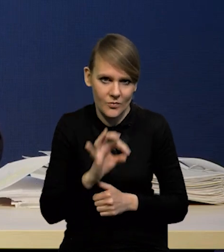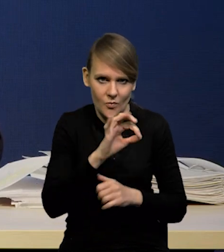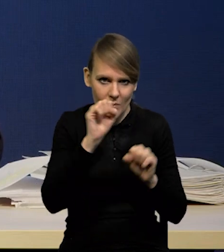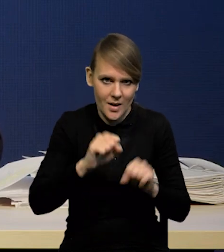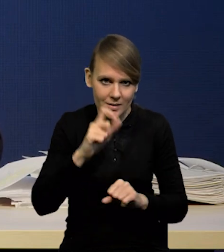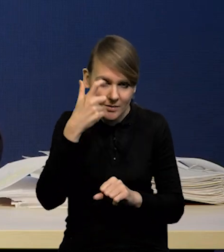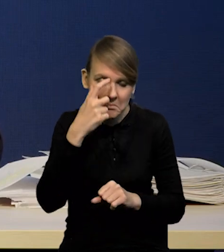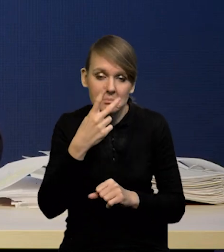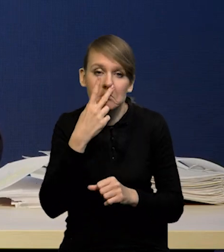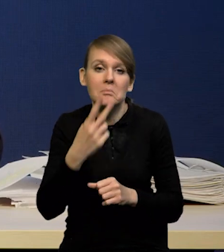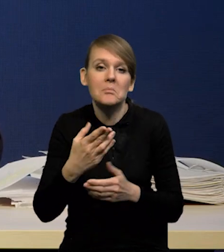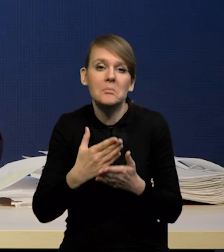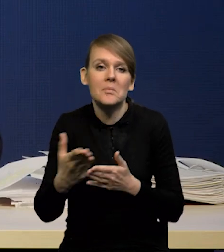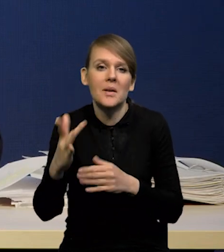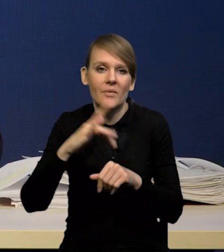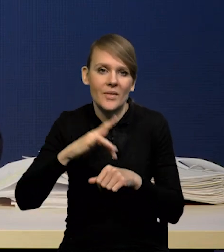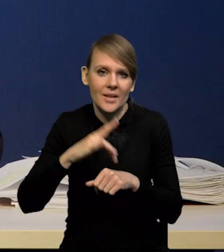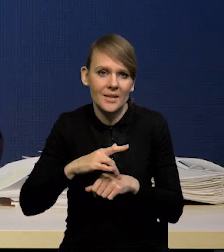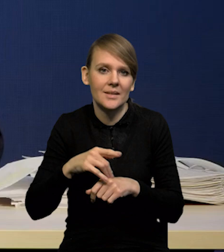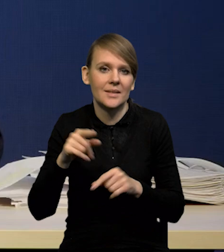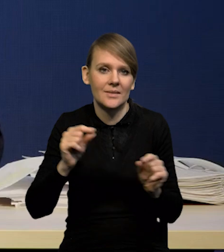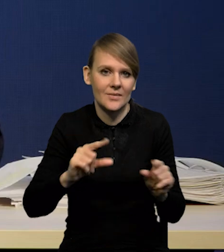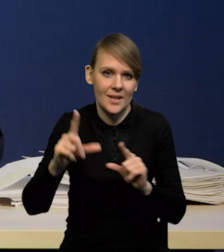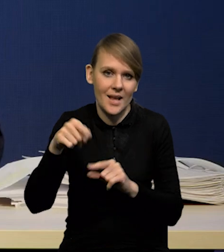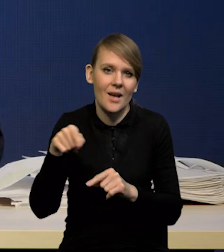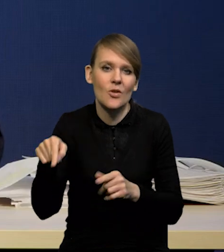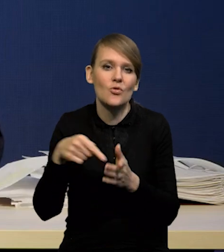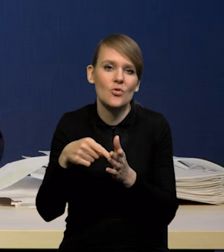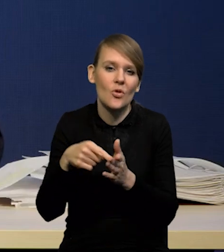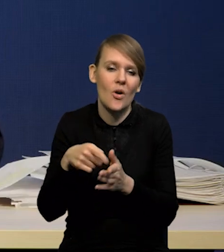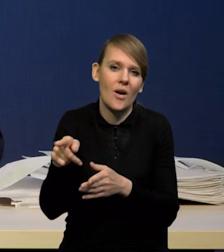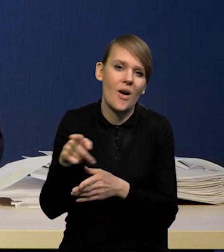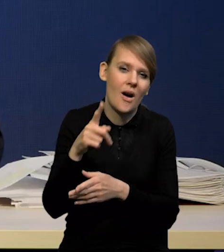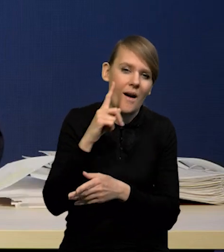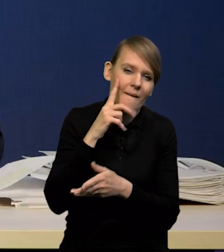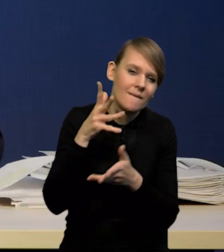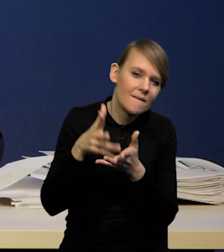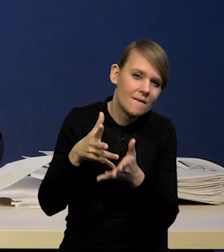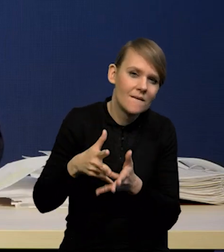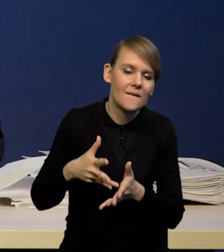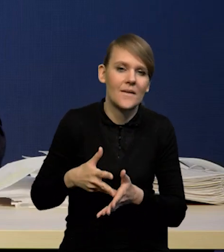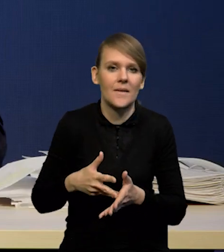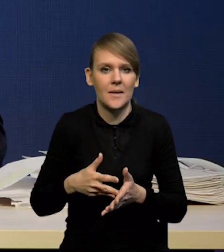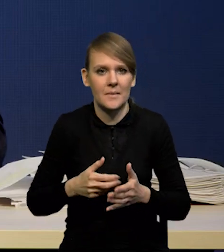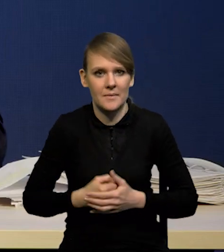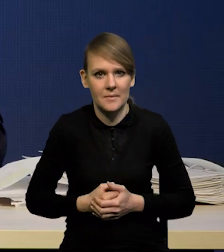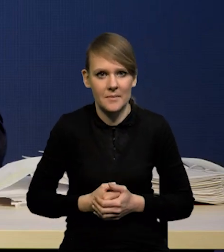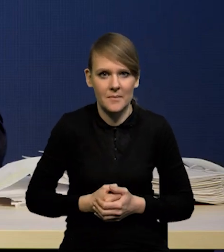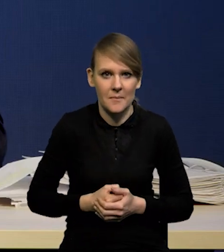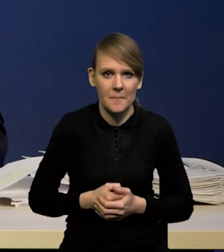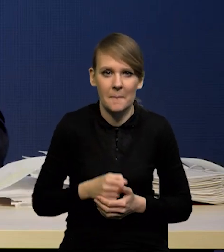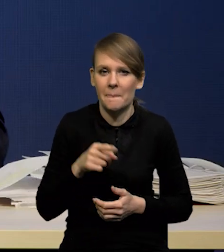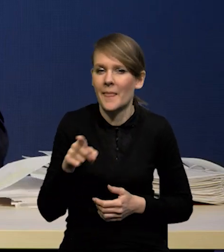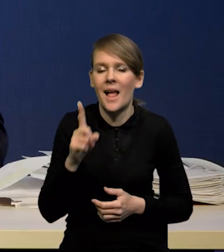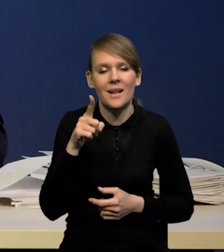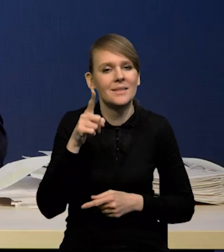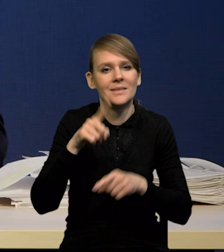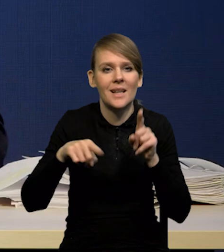co się stanie z inflacją. Dlatego nazywamy to zresztą projekcją, a nie prognozą, bo jest to projekcja warunkowa właśnie.